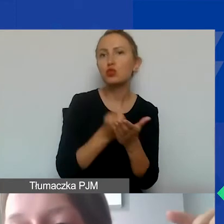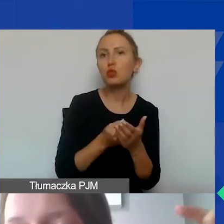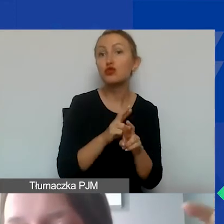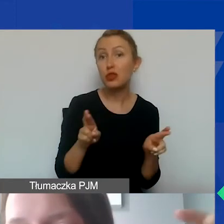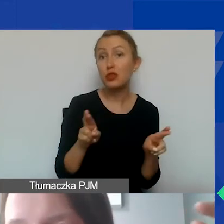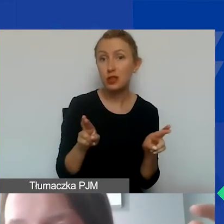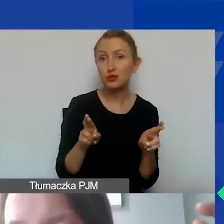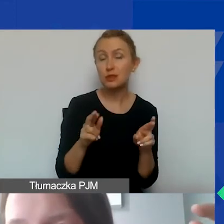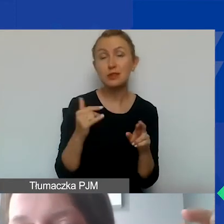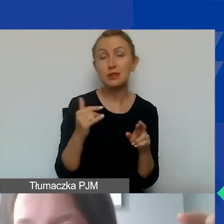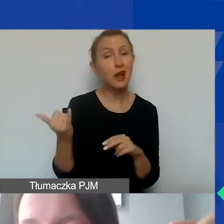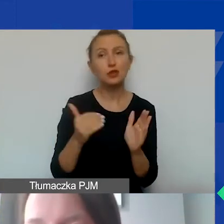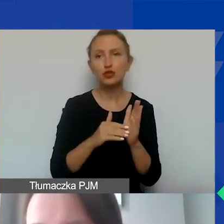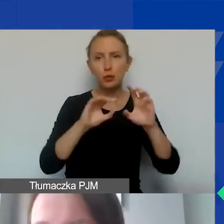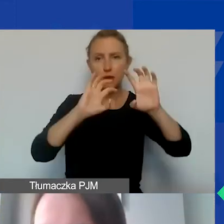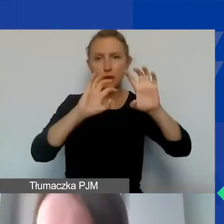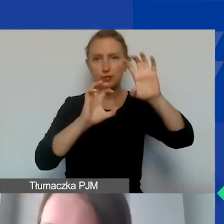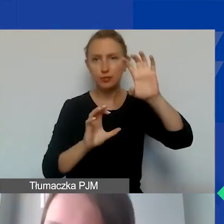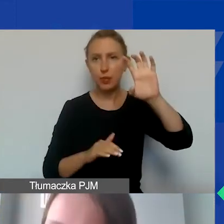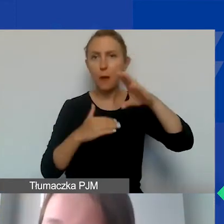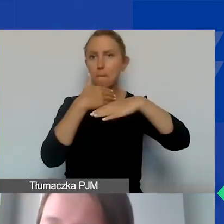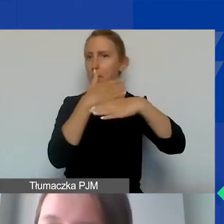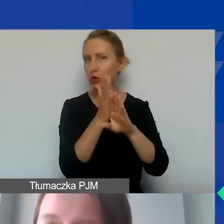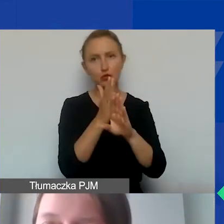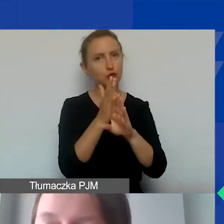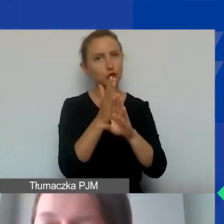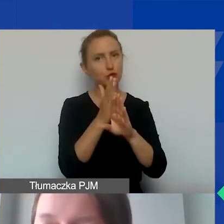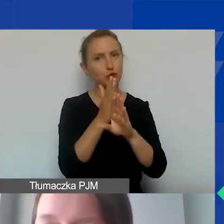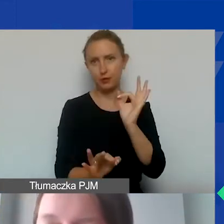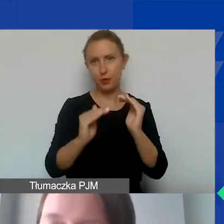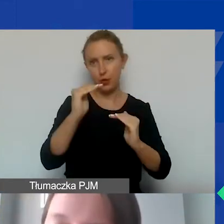na każdej pozycji musimy mieć podział proporcjonalny.